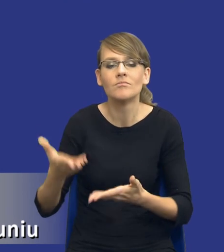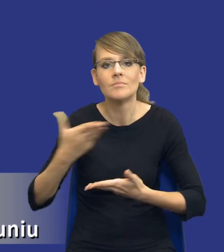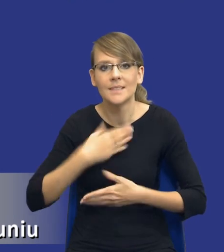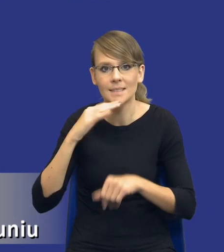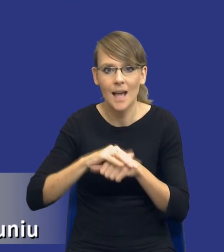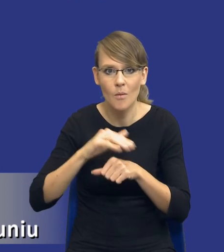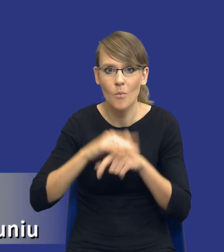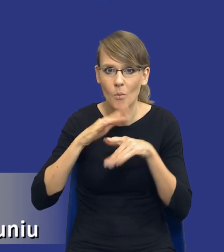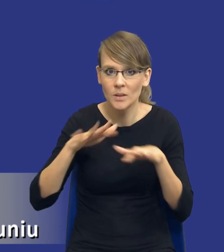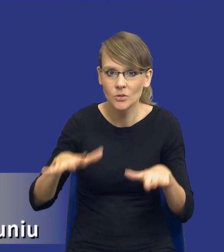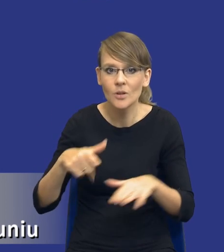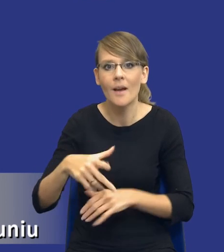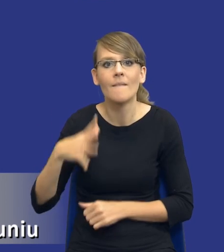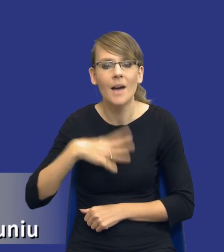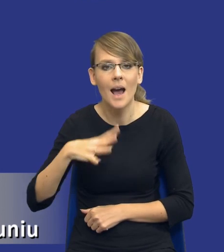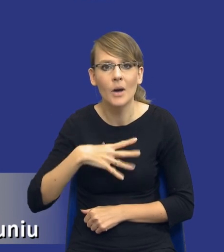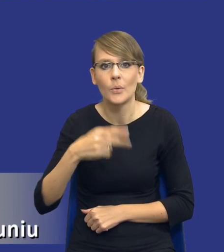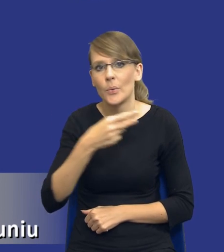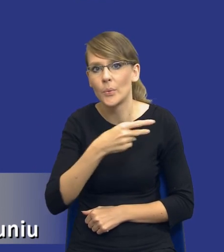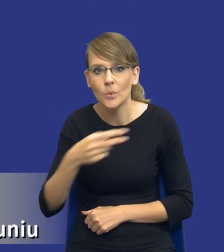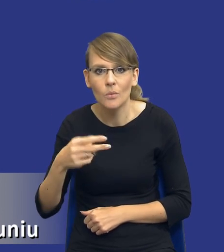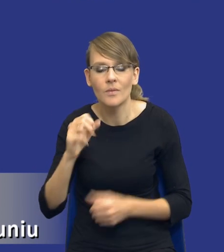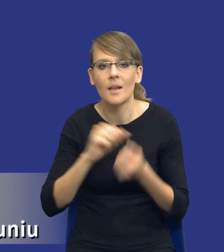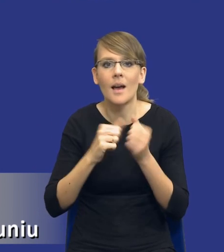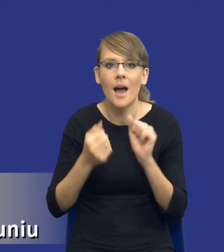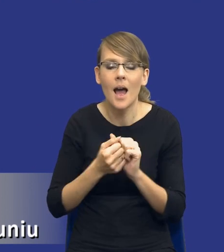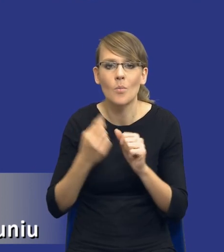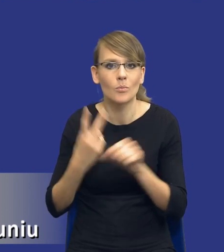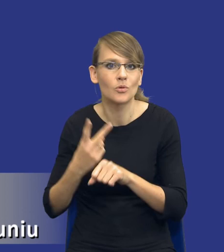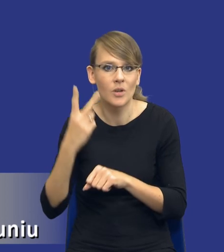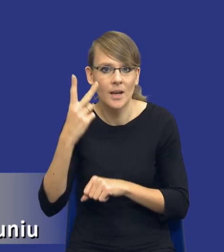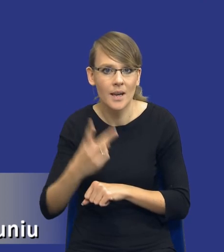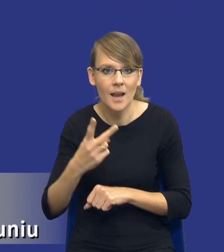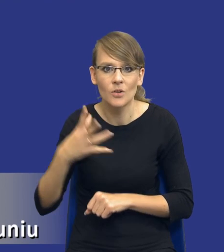publicznego, których wartość jest równa lub przekracza wartość progów unijnych.